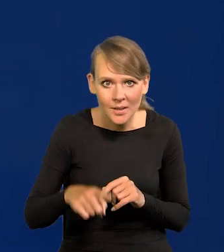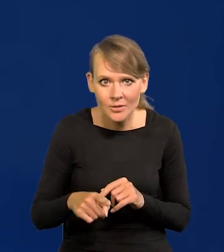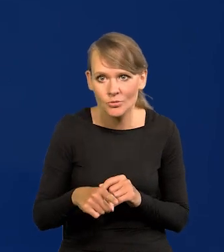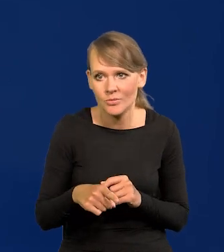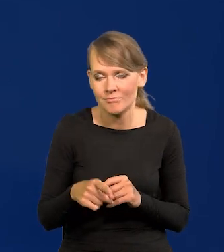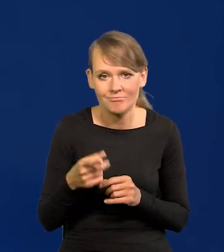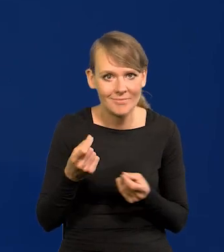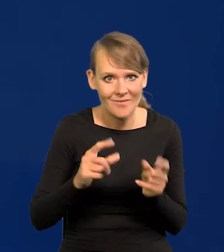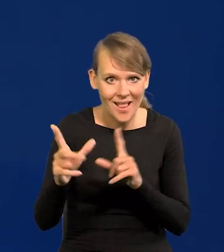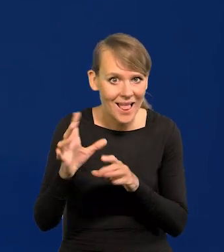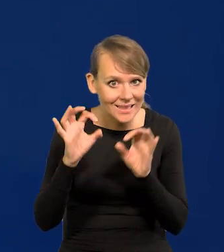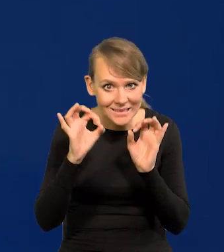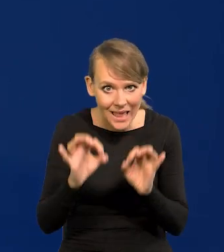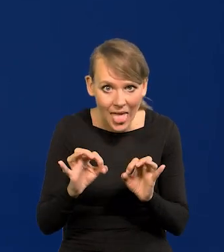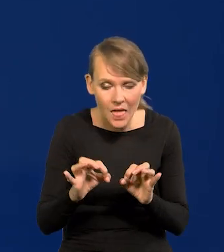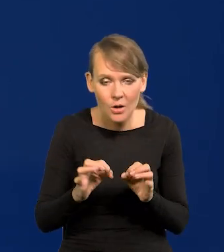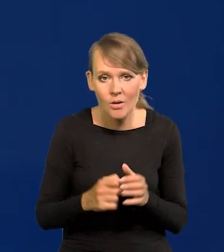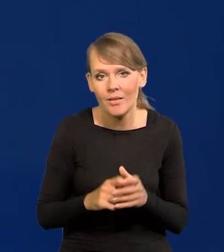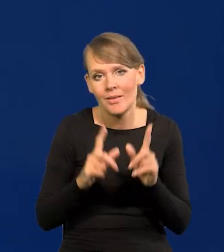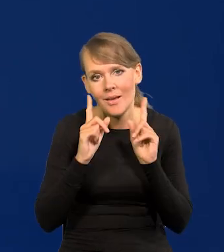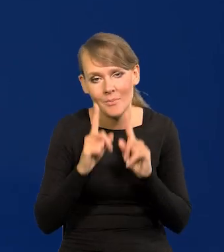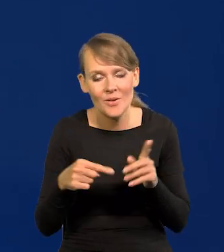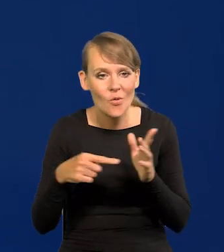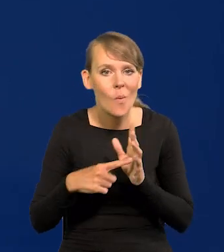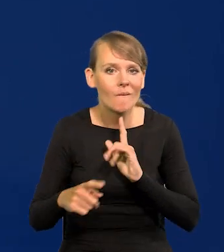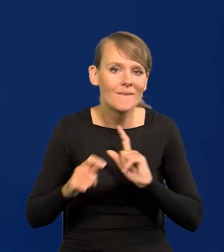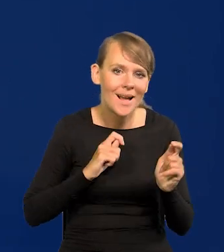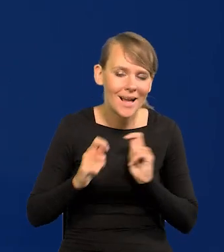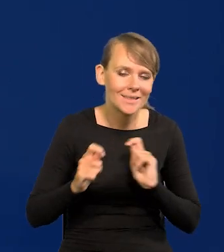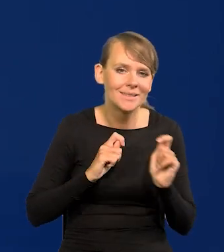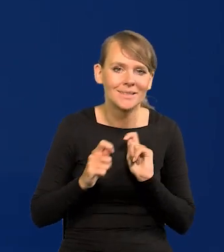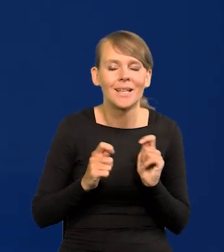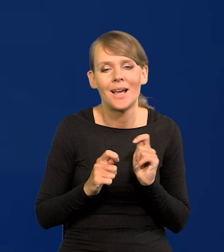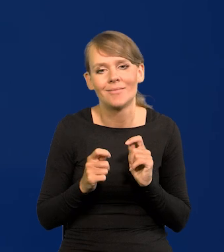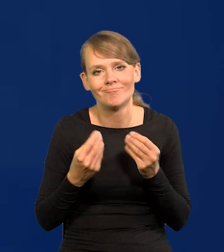to jest naprawdę coś, co na wakacje napawa nadzieją,